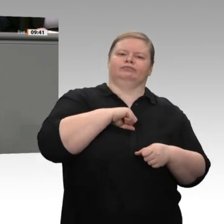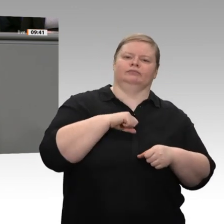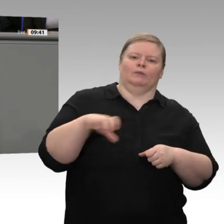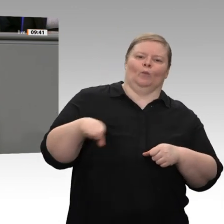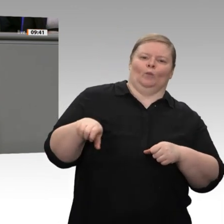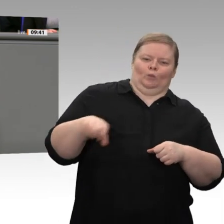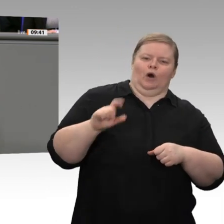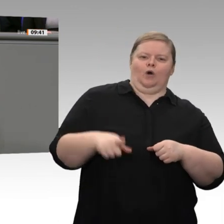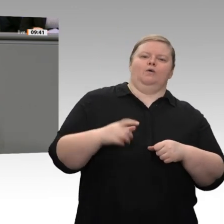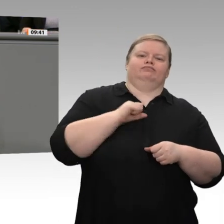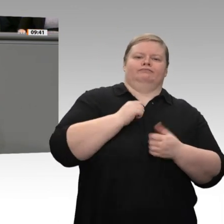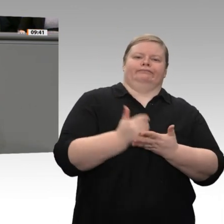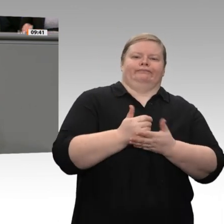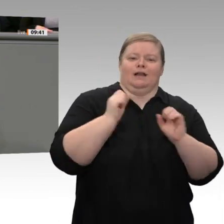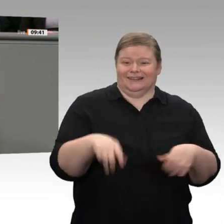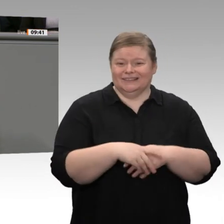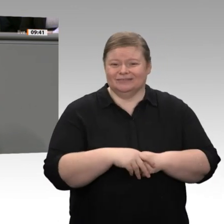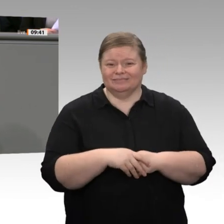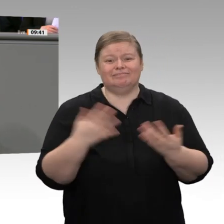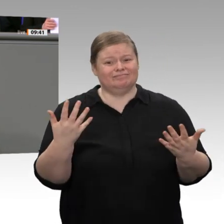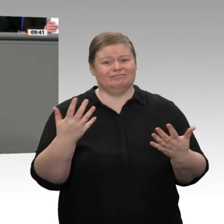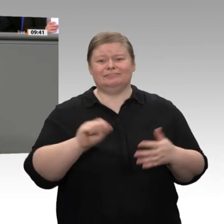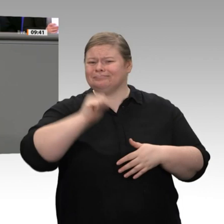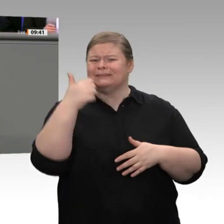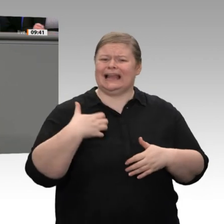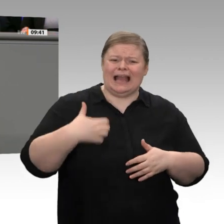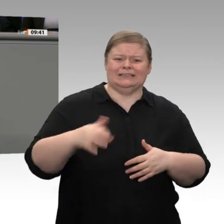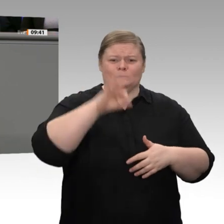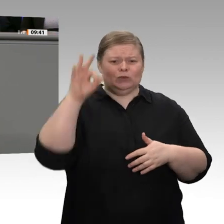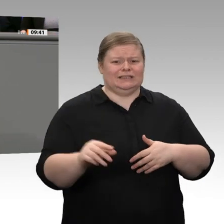tatsächlich Wachstum hemmt. Das sagen alle Ökonomen. Im Übrigen: Wichtig wäre auch